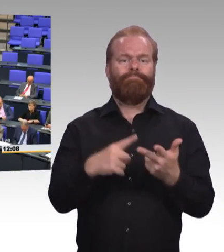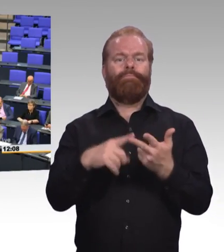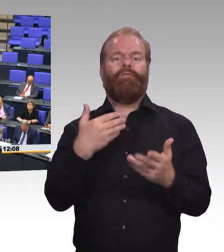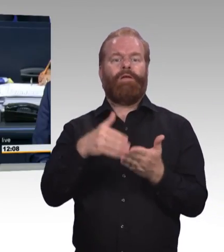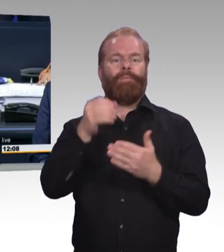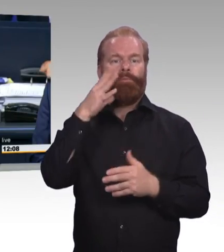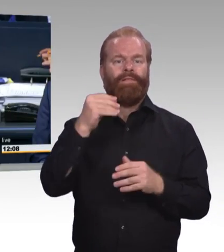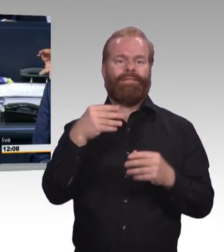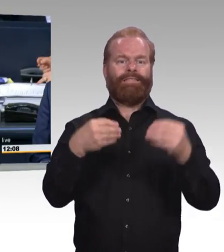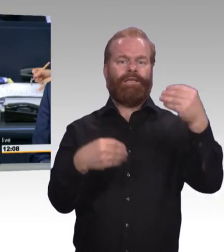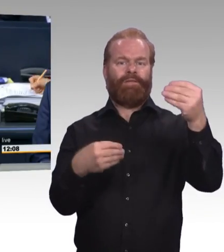Stefan Albani, CDU/CSU-Fraktion.